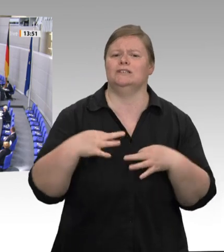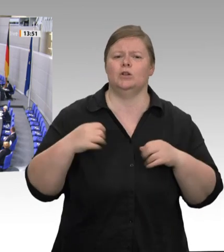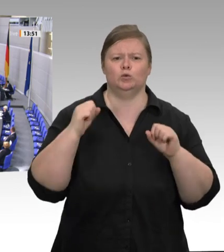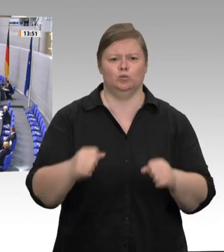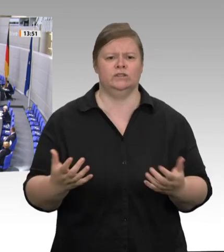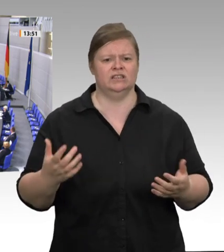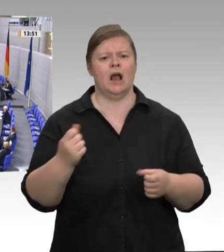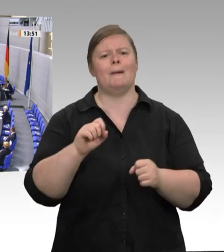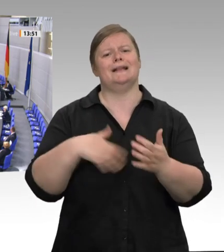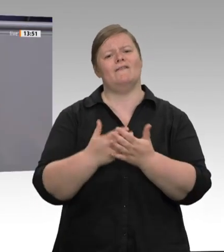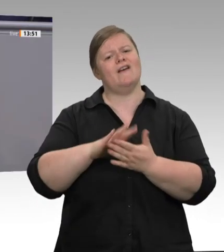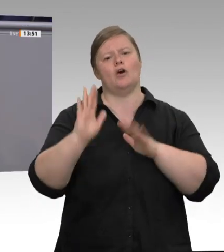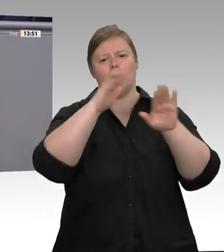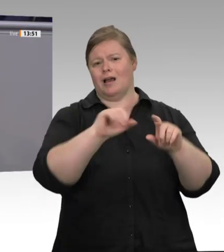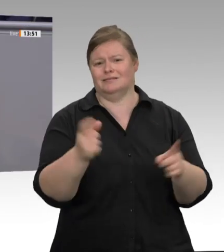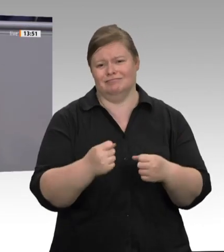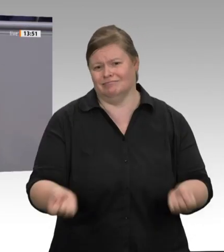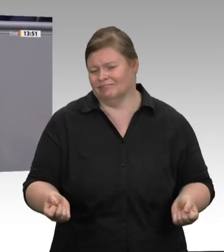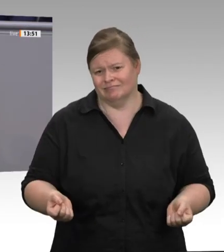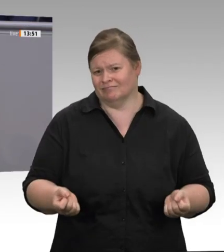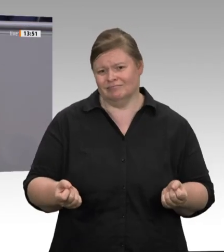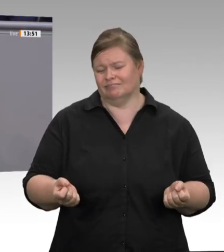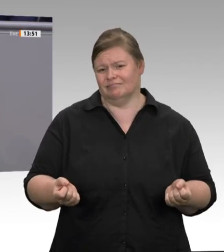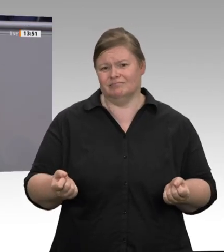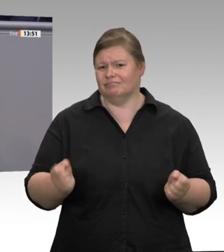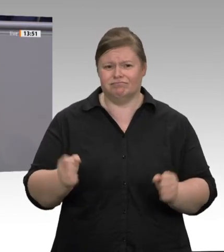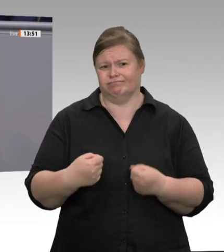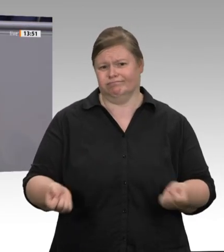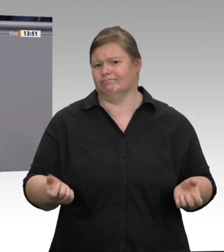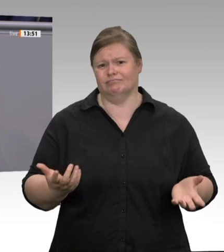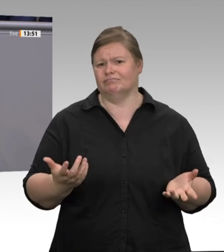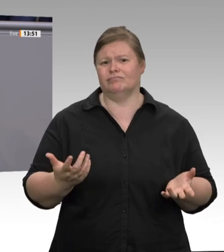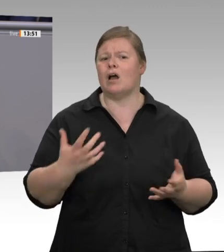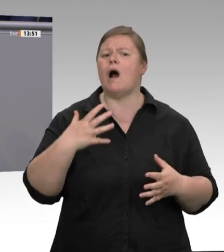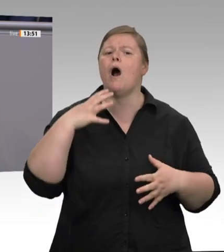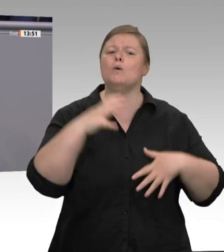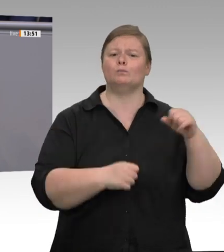Wir brauchen flächendeckende Kontrollen, scharfe Sanktionen, und ja, wir brauchen